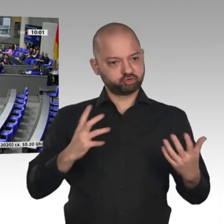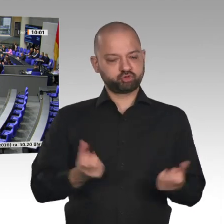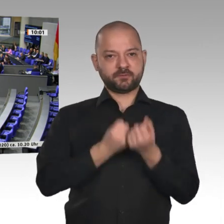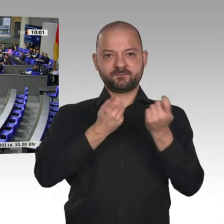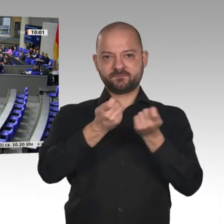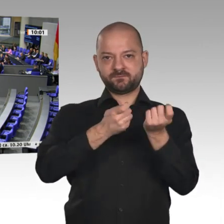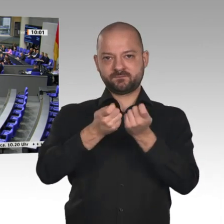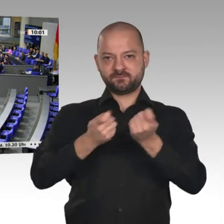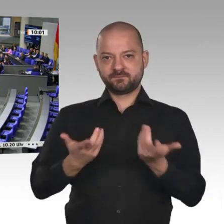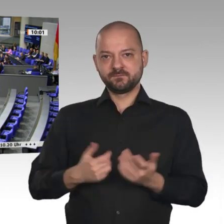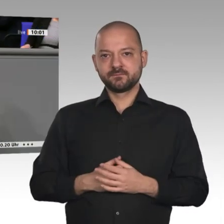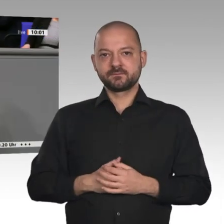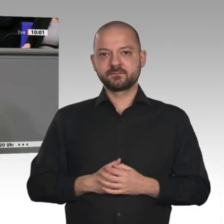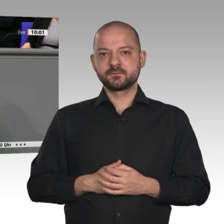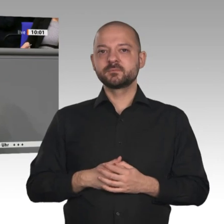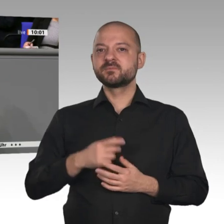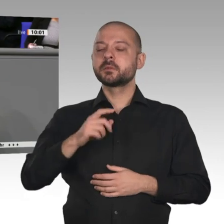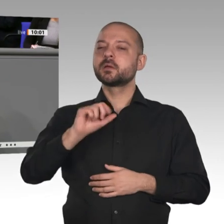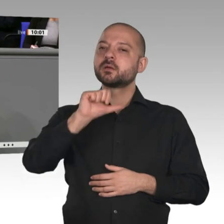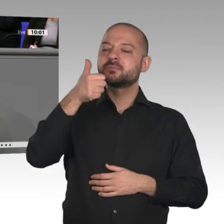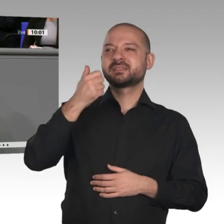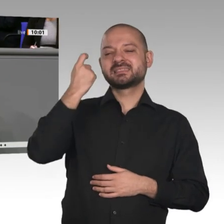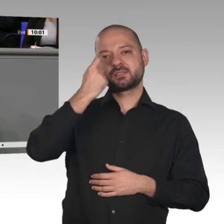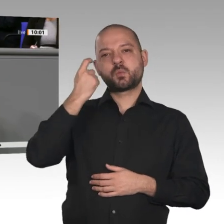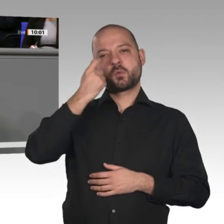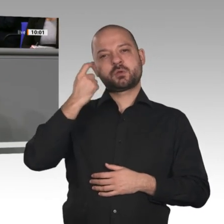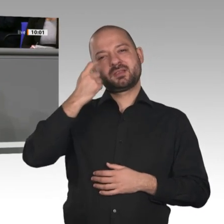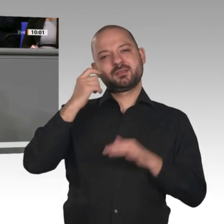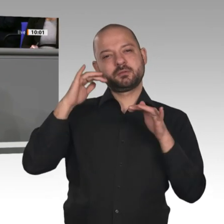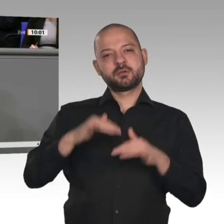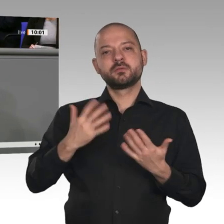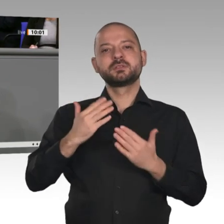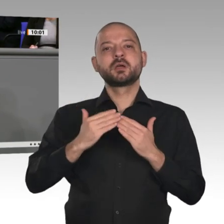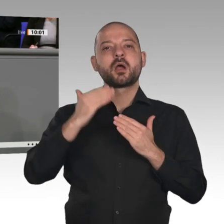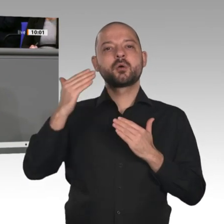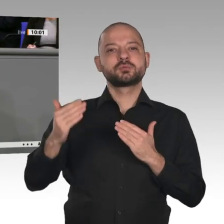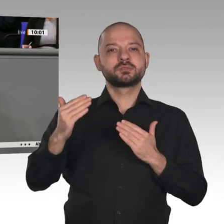das wurde heute schon angesprochen. Über 30 Jahre war - mit Ausnahme der